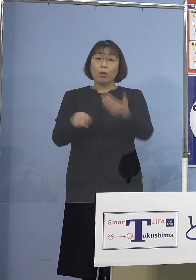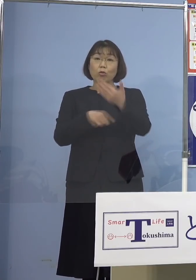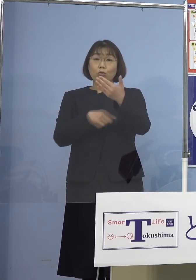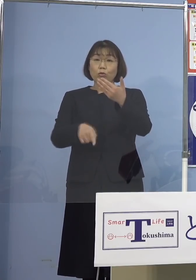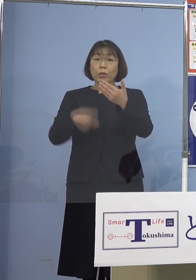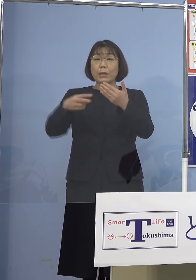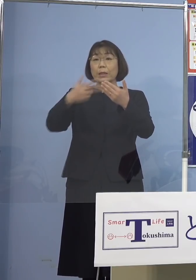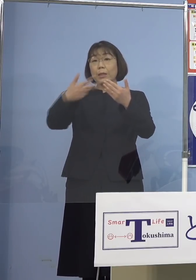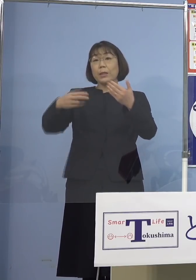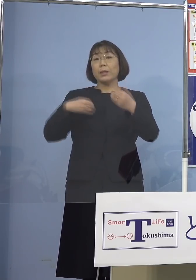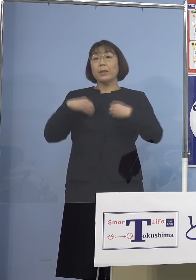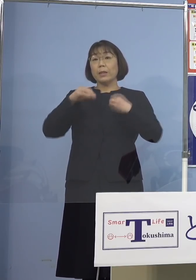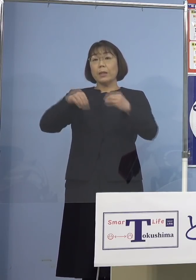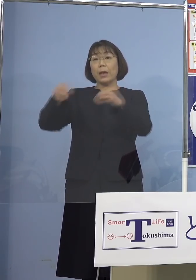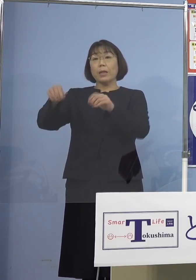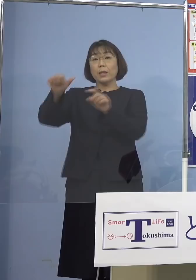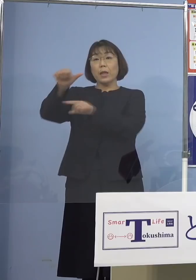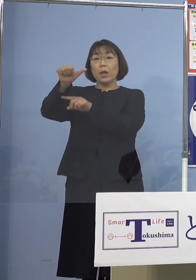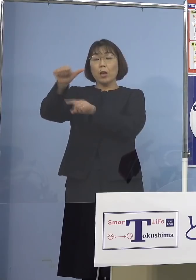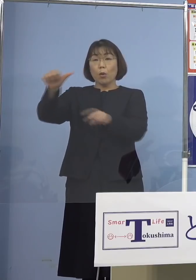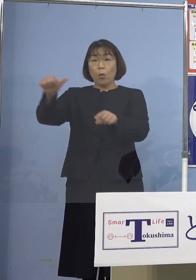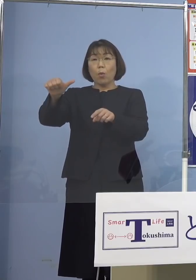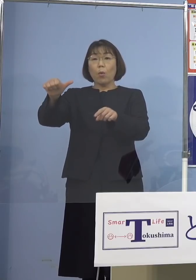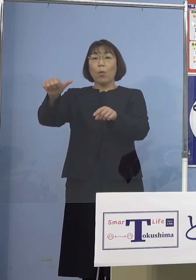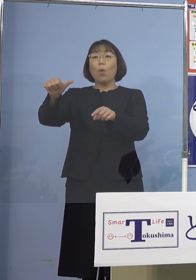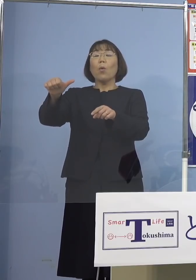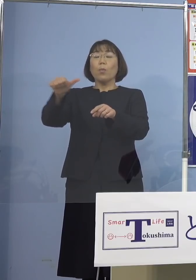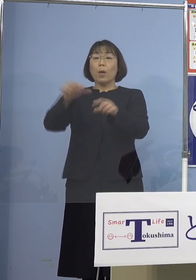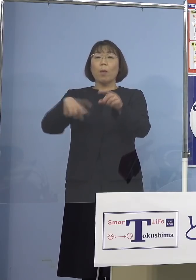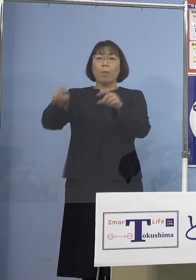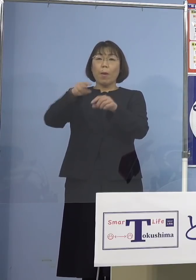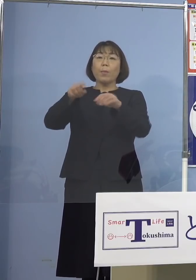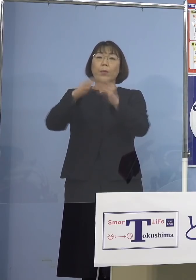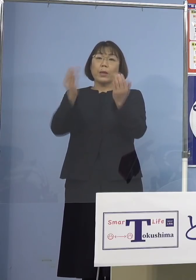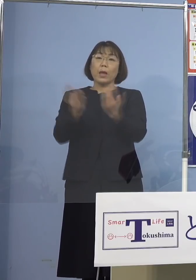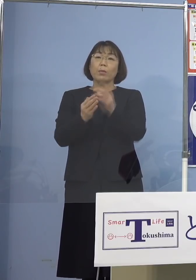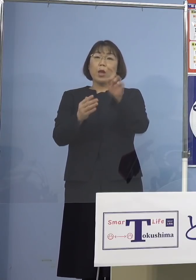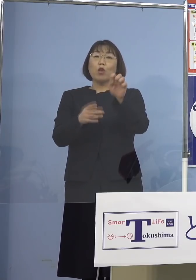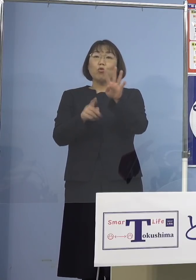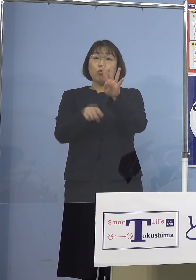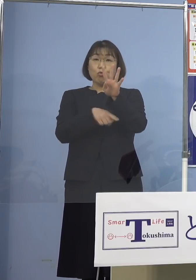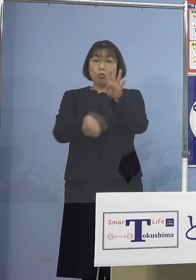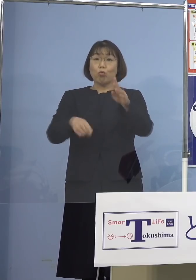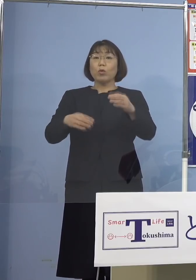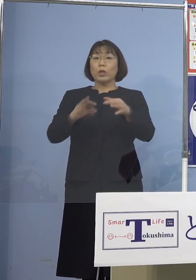二次感染5名を加えた合計14名の 関連クラスターとして